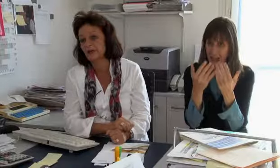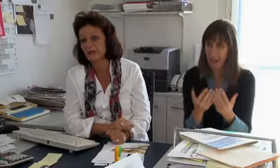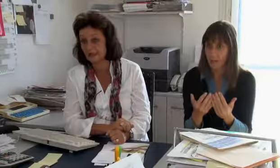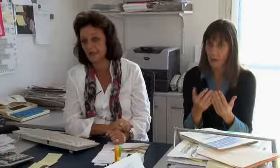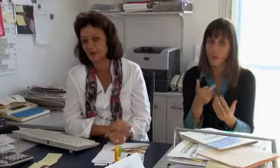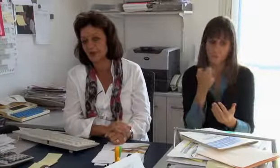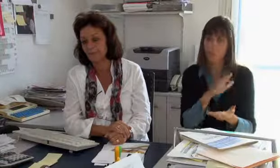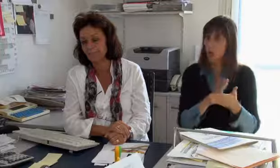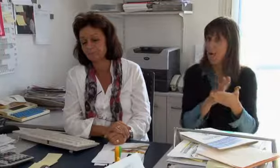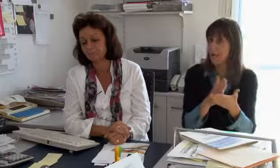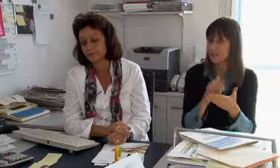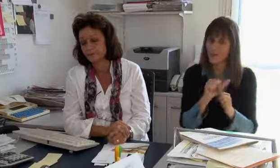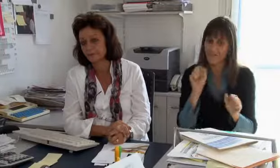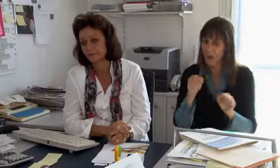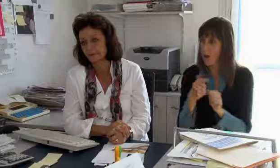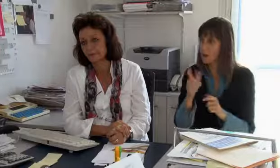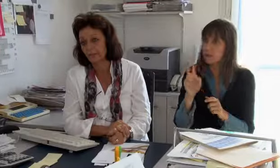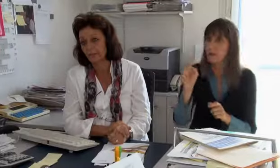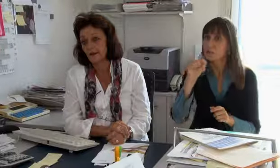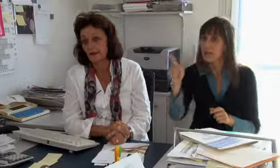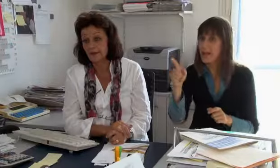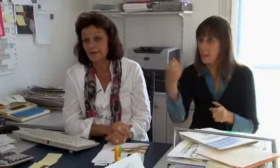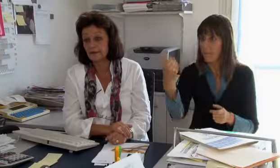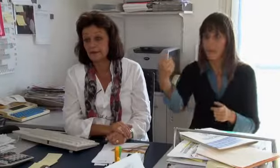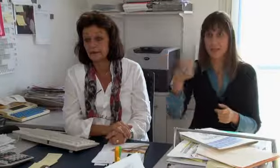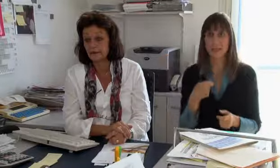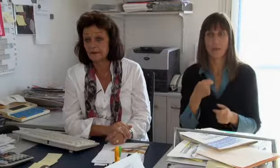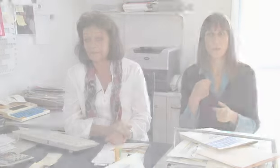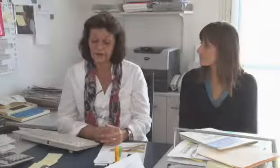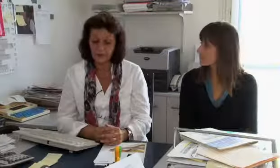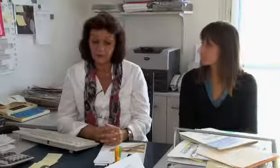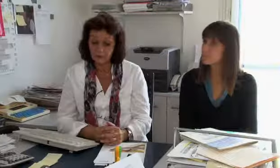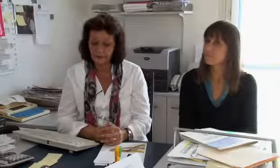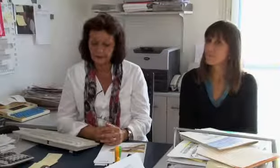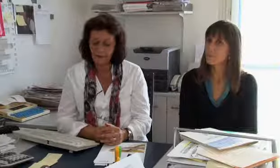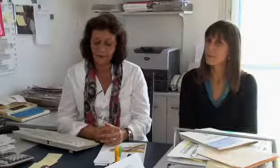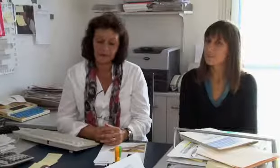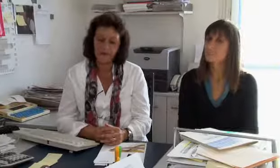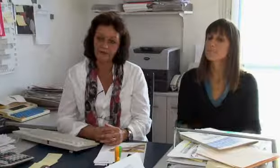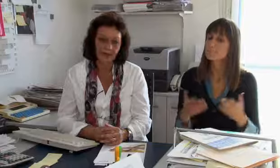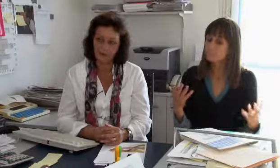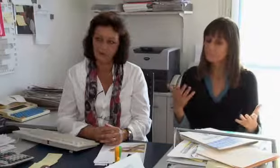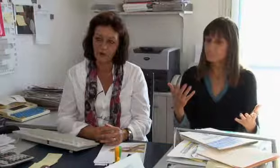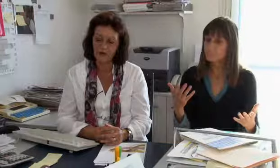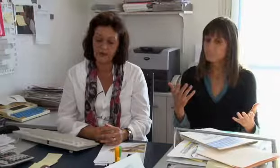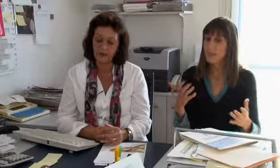Gebiete, wie wir die Einsätze der Gebärdensprachdolmetscher sicherstellen können.